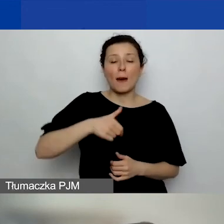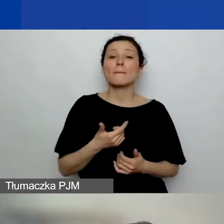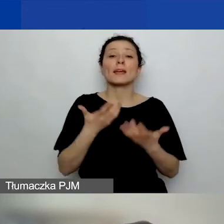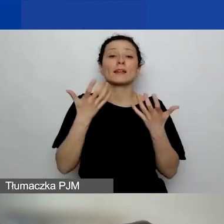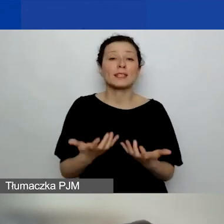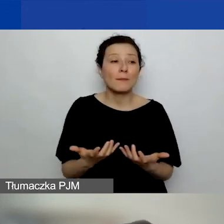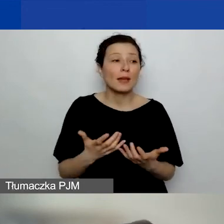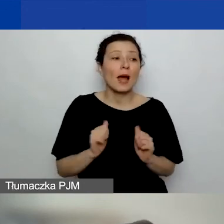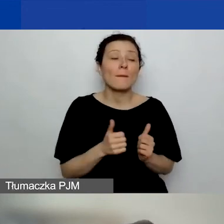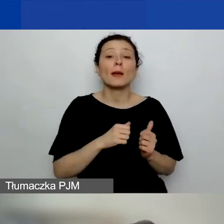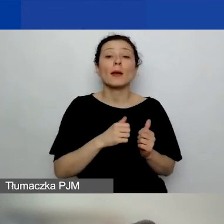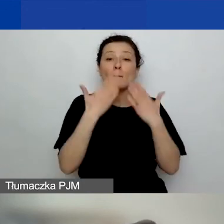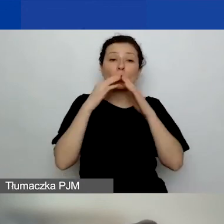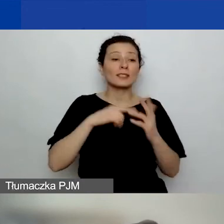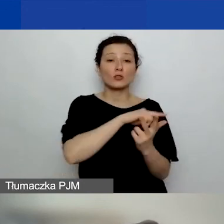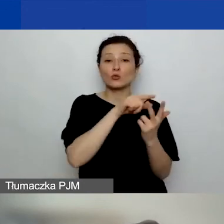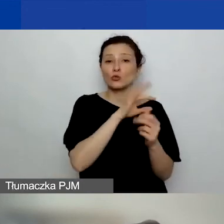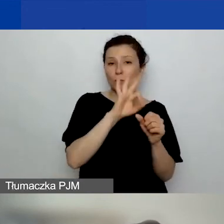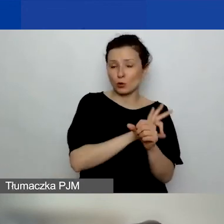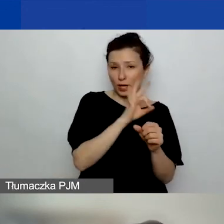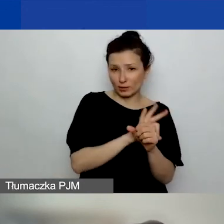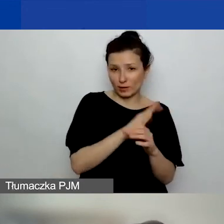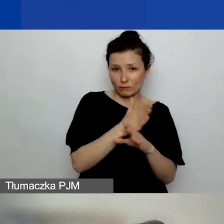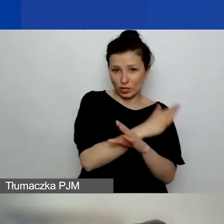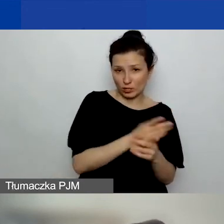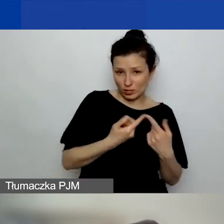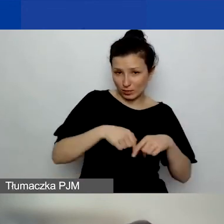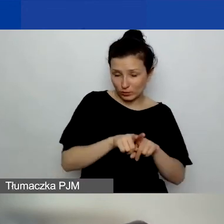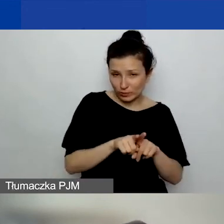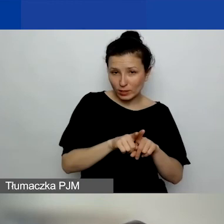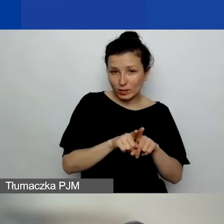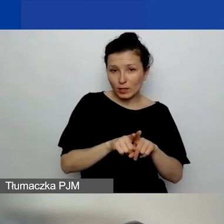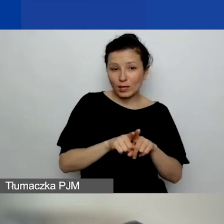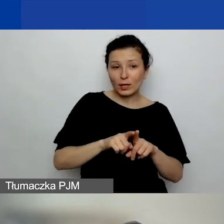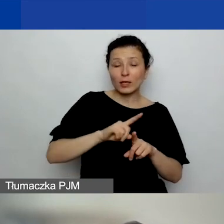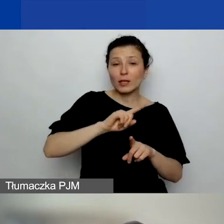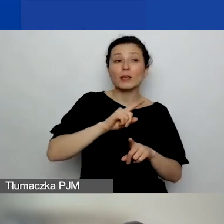które musimy rozliczać z innym podmiotem.